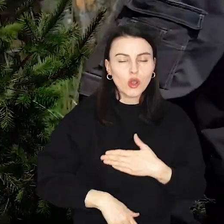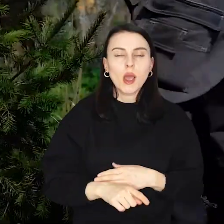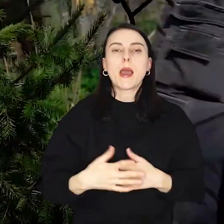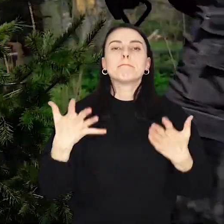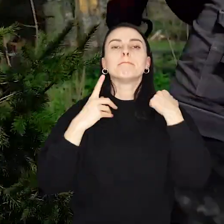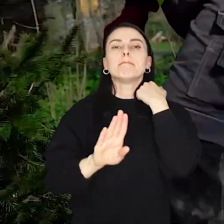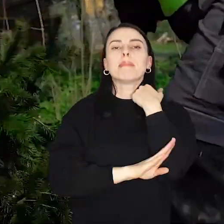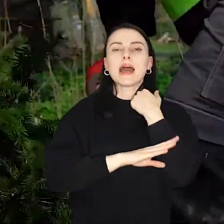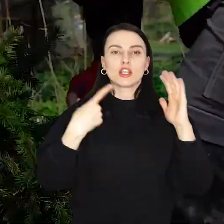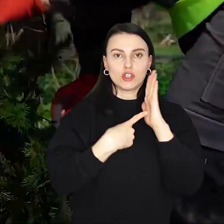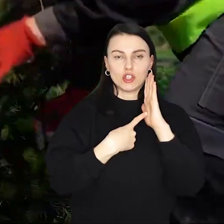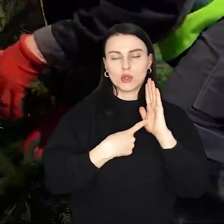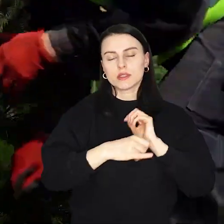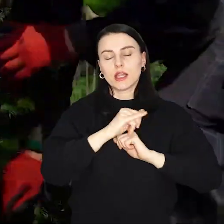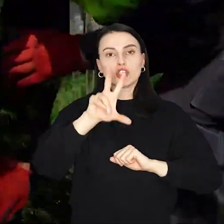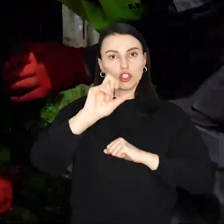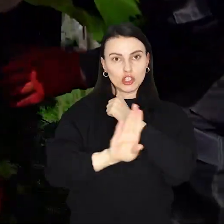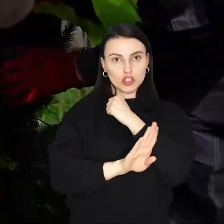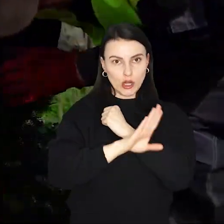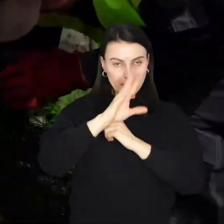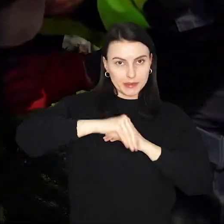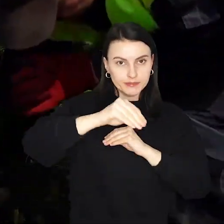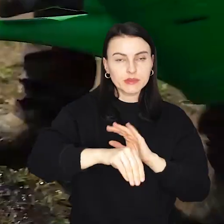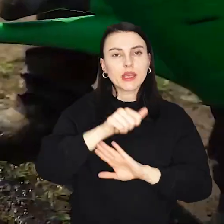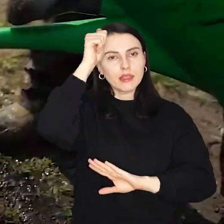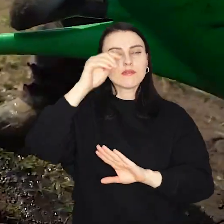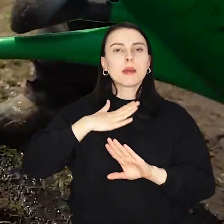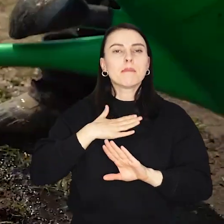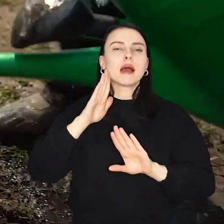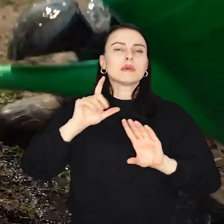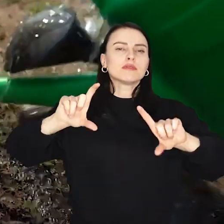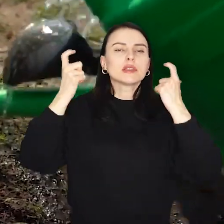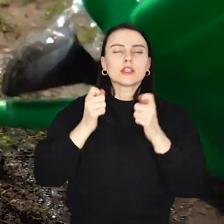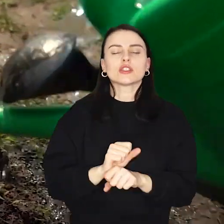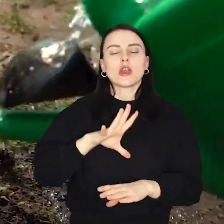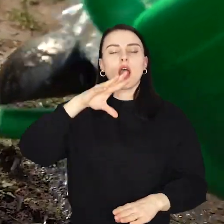Parkowi Tysiąclecia przybędzie 300 drzew w ramach akcji WROśnij we WROcław